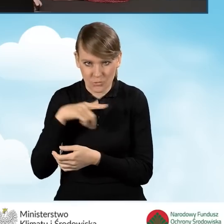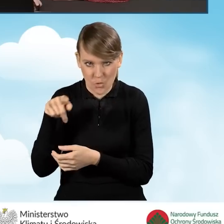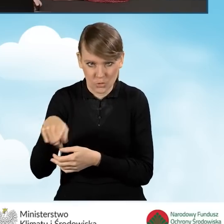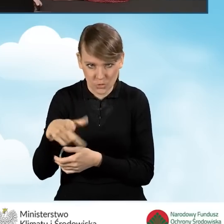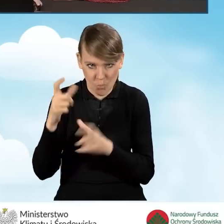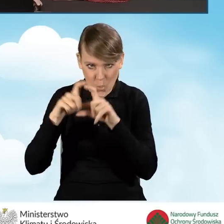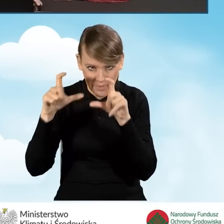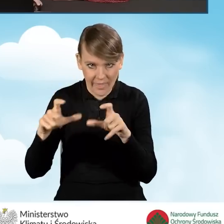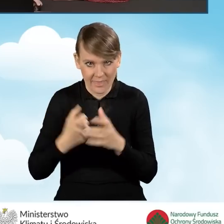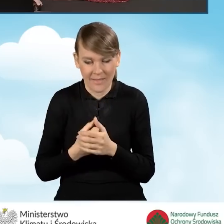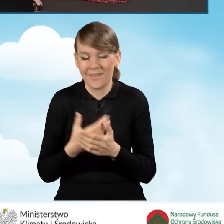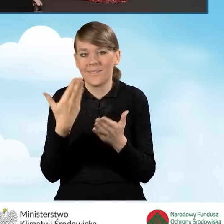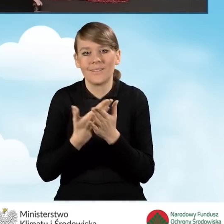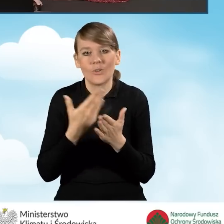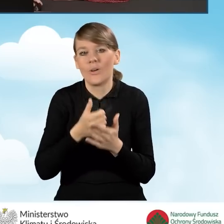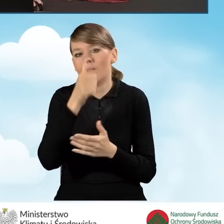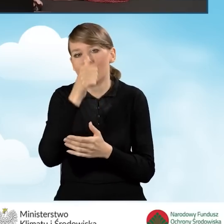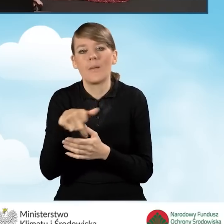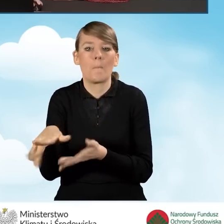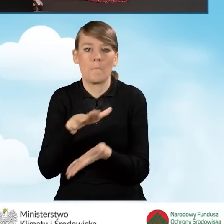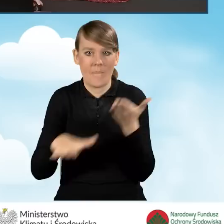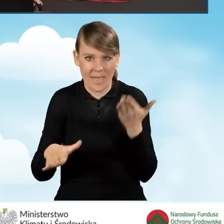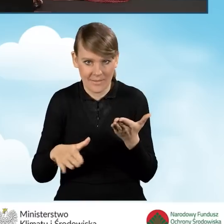Dlatego też nie nie mamy możliwości odznaczenia tego przycisku,